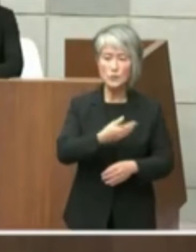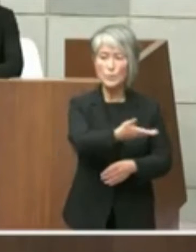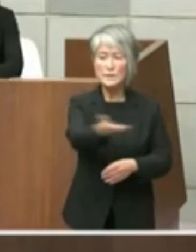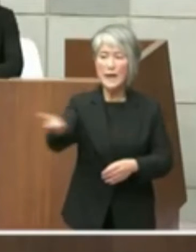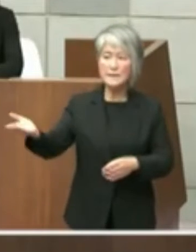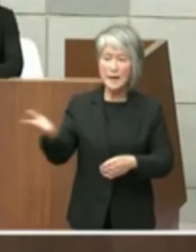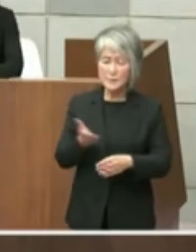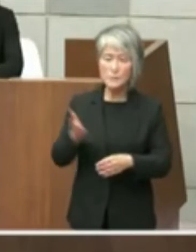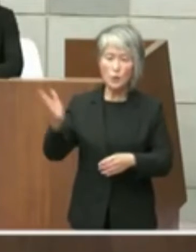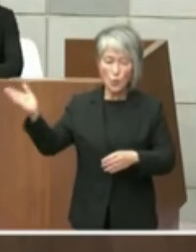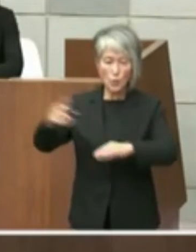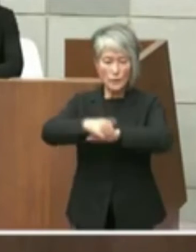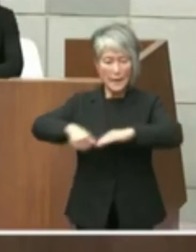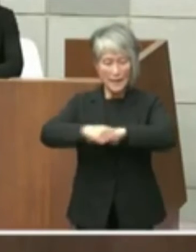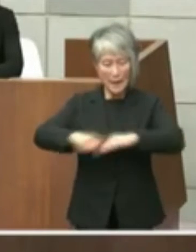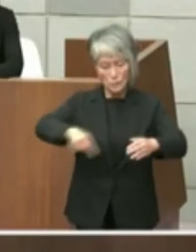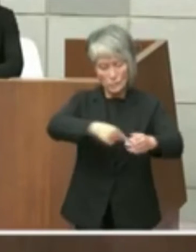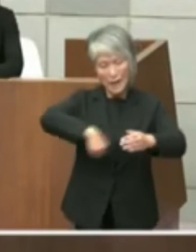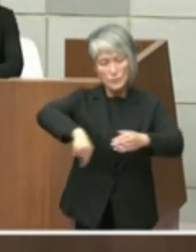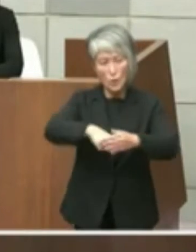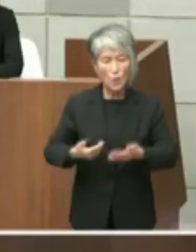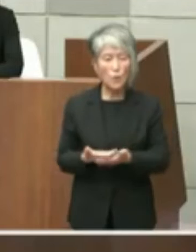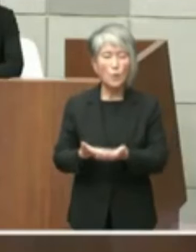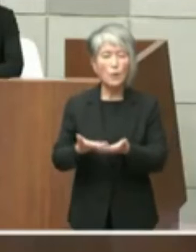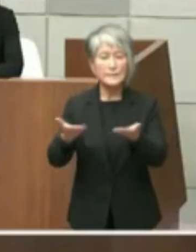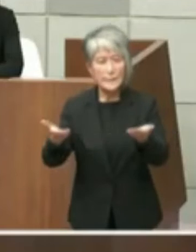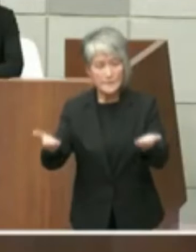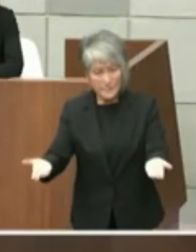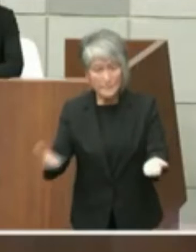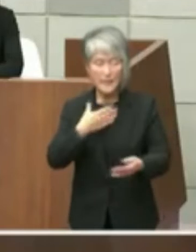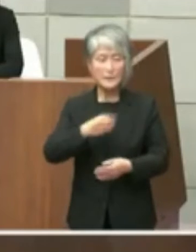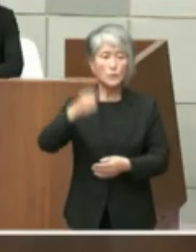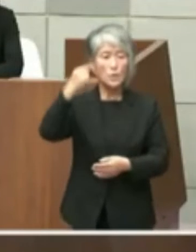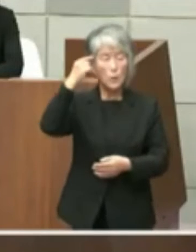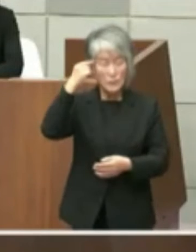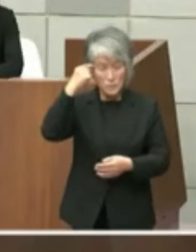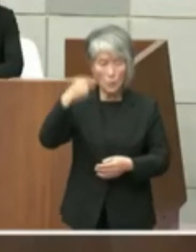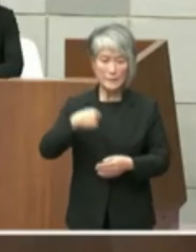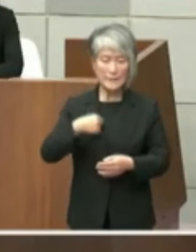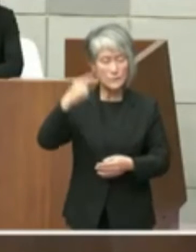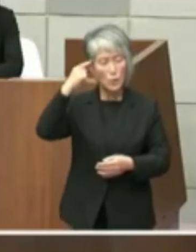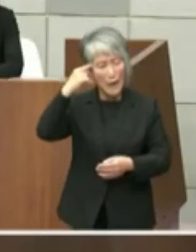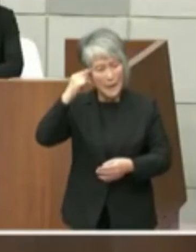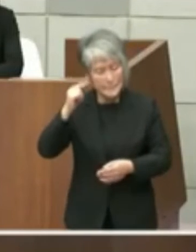私をしをご説明申し上げたいと思います私 の勘違いでありますのでこの点率直にお